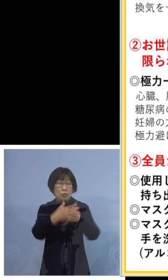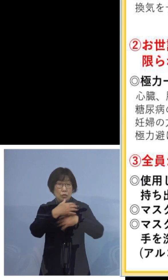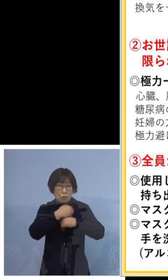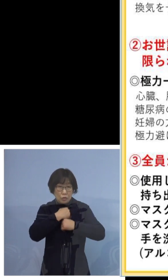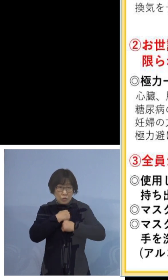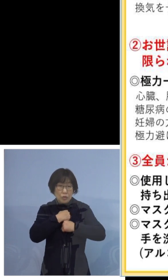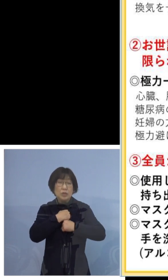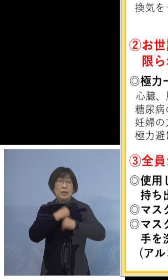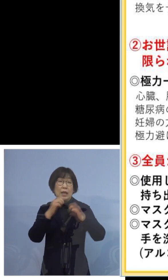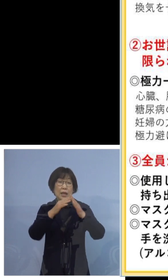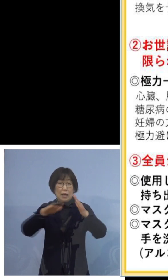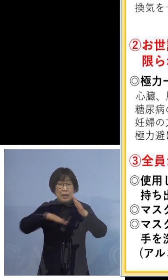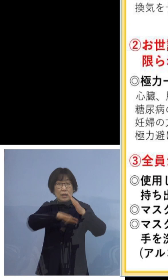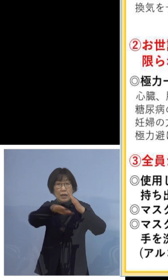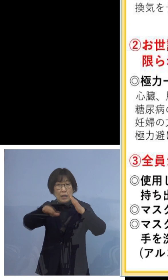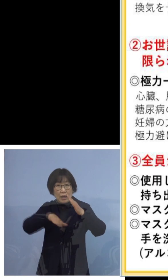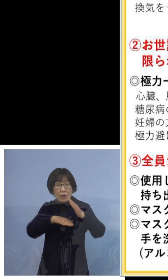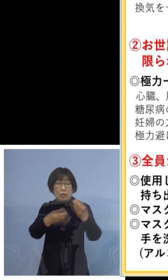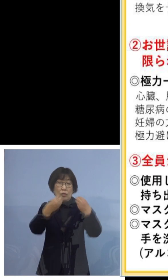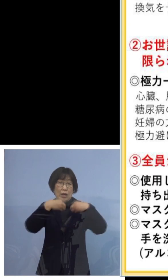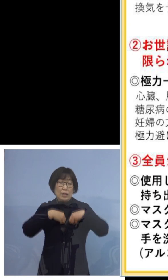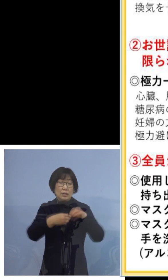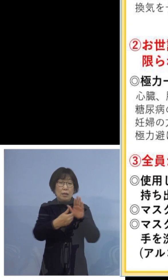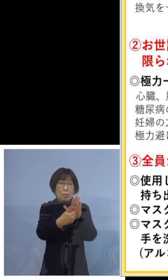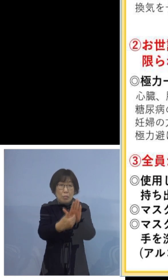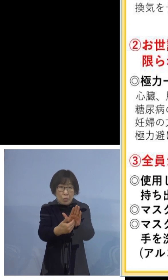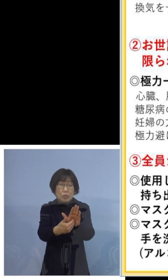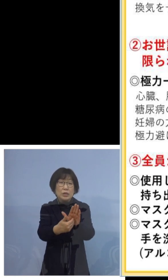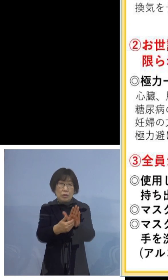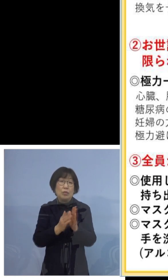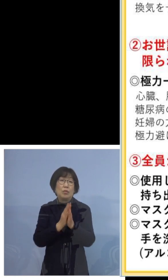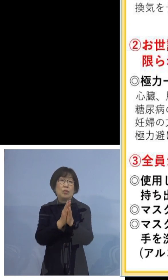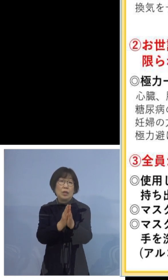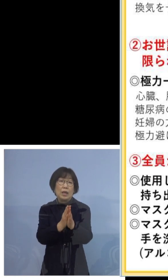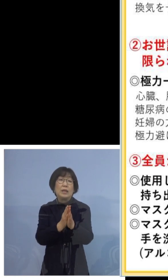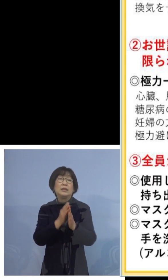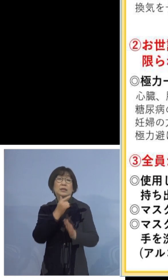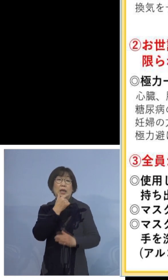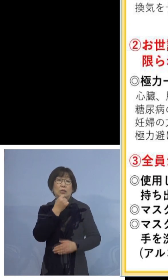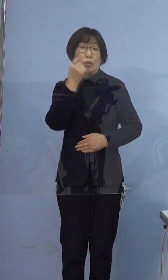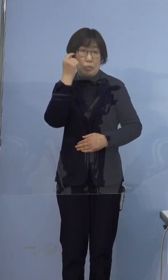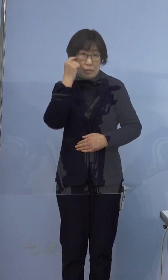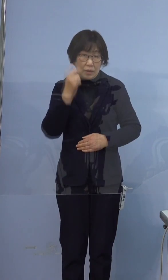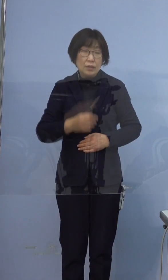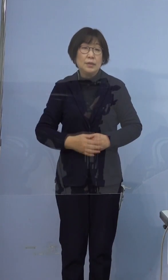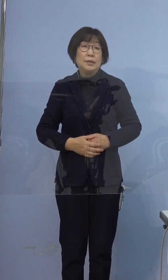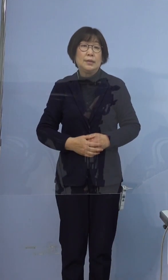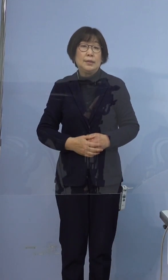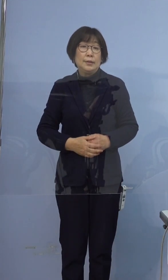家庭内での感染防止に取り組んでいただきたいと思います